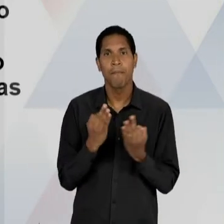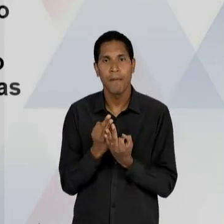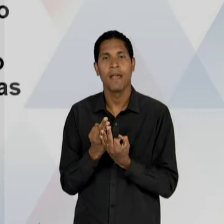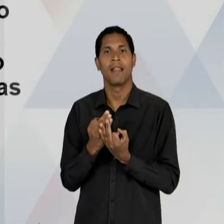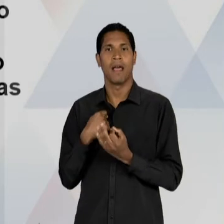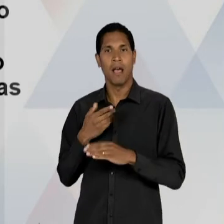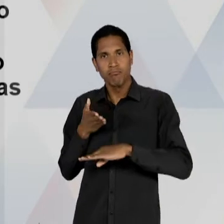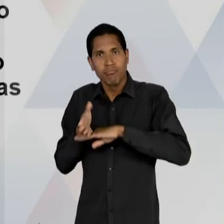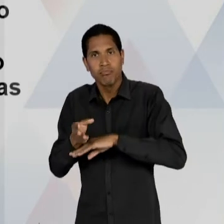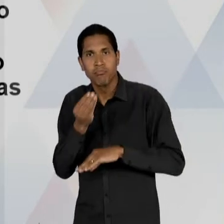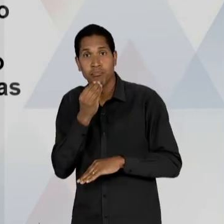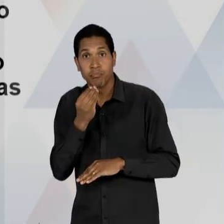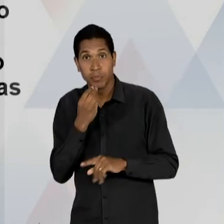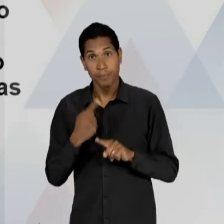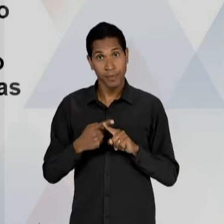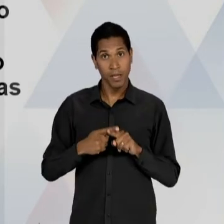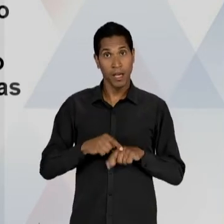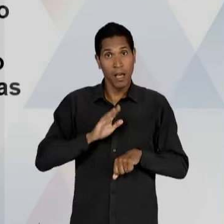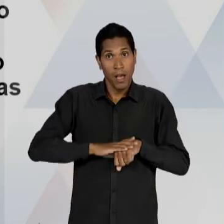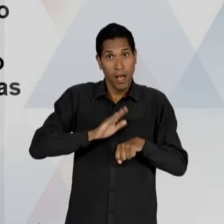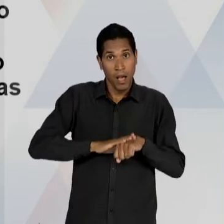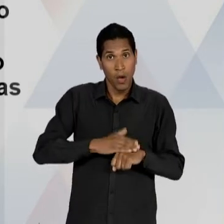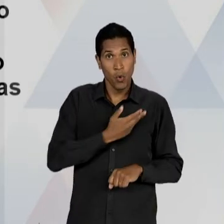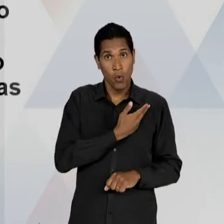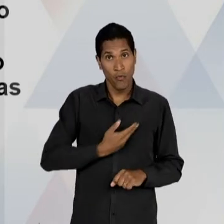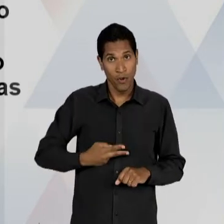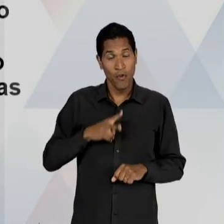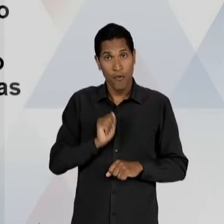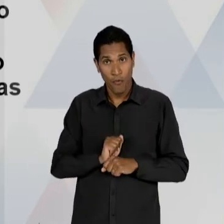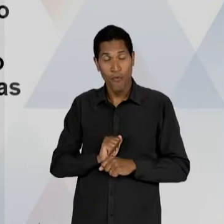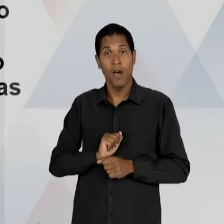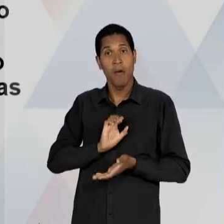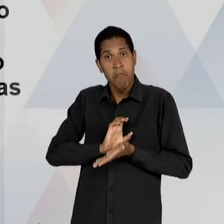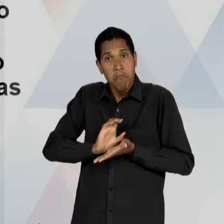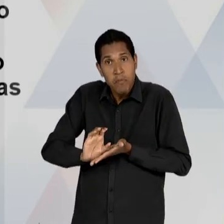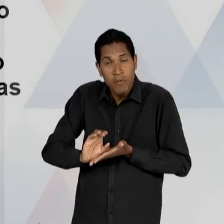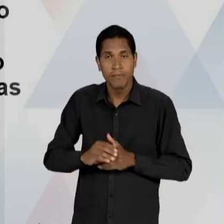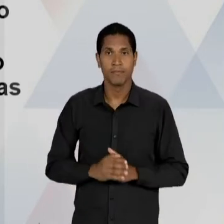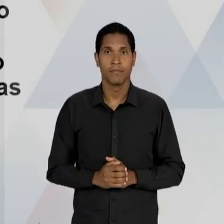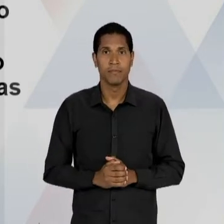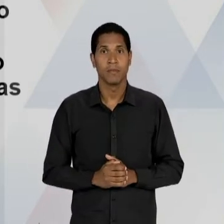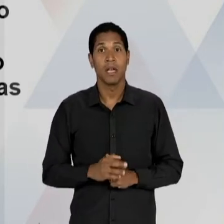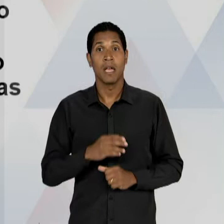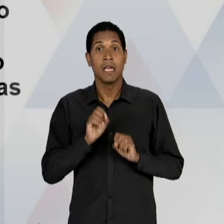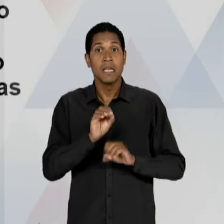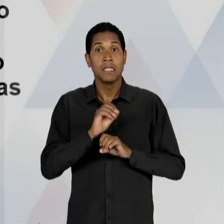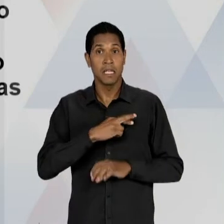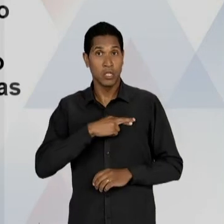ESSAS INSTITUIÇÕES PRIVADAS; APOIO AO ENSINO RELIGIOSO; EMBATE, OU SEJA, VAI CONFRONTAR